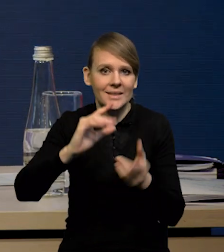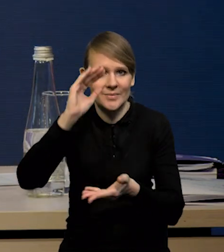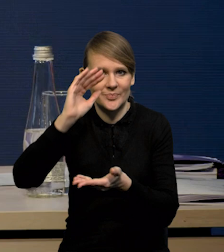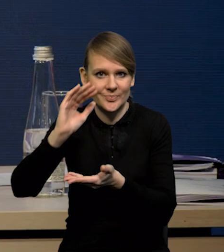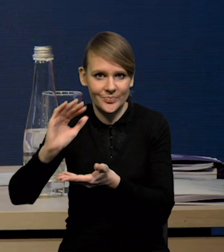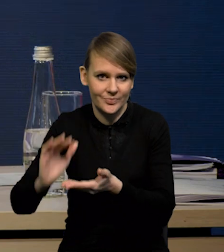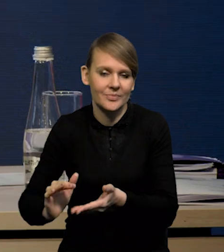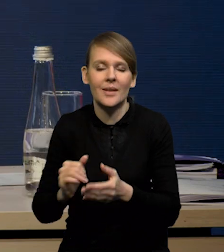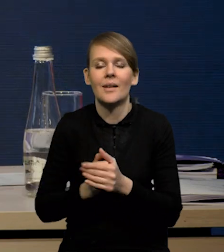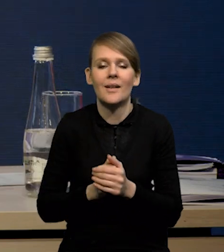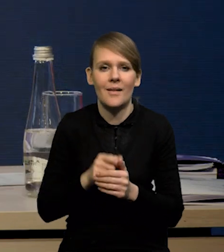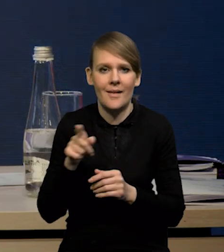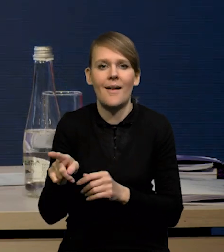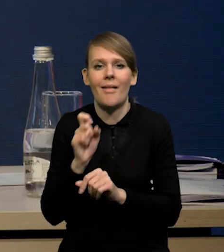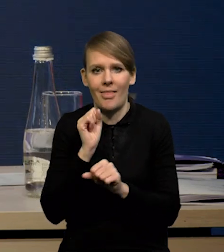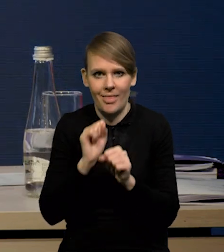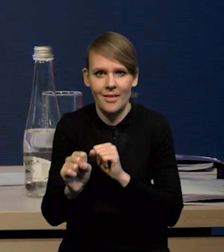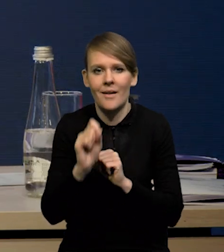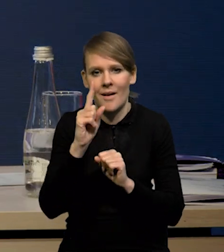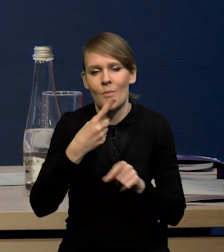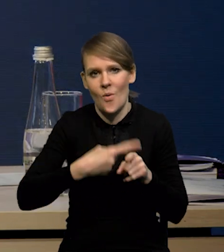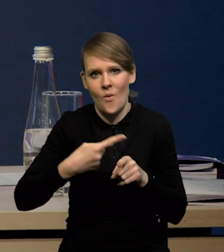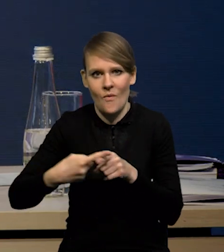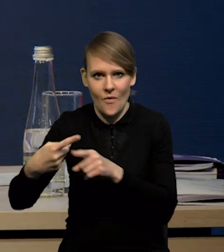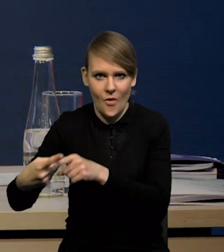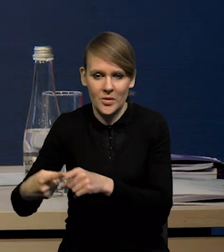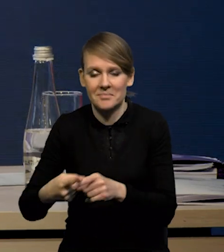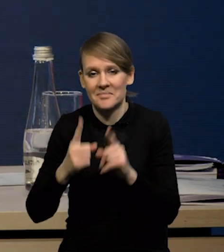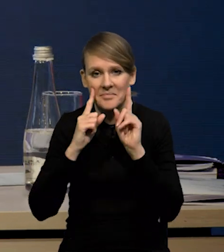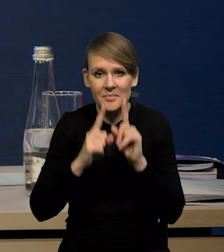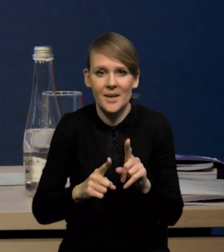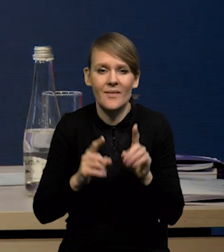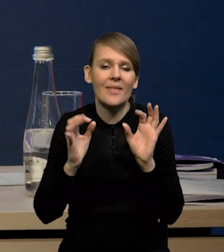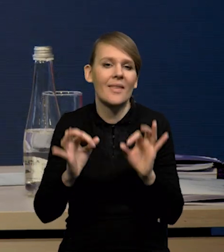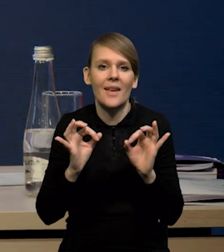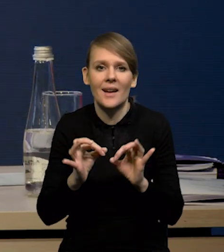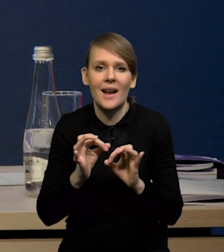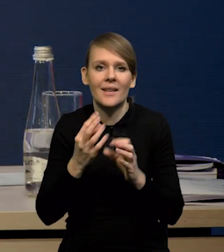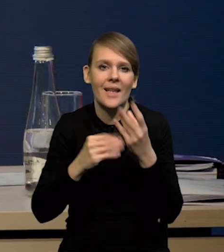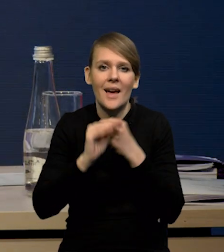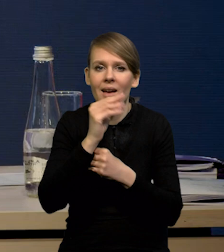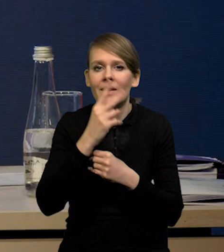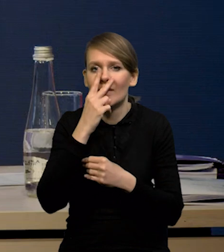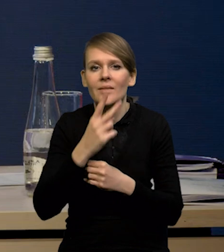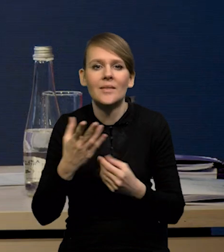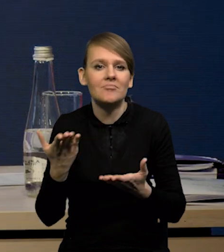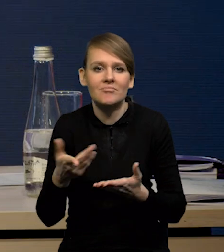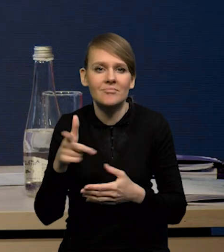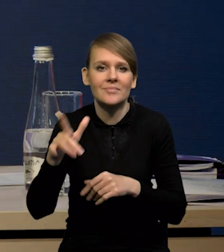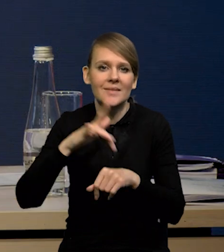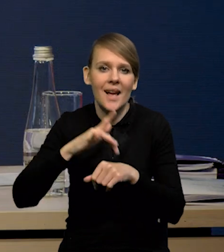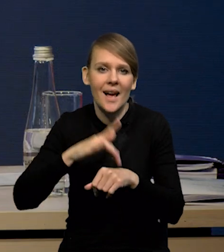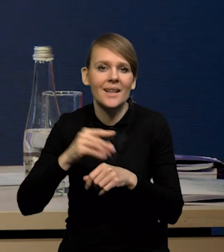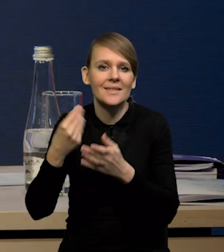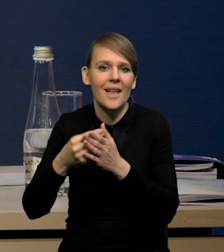Ona następuje, ale ten proces jest bardzo stopniowy i tak naprawdę w najmniejszym stopniu na razie widać go po pierwsze, w indeksach cen producenta,